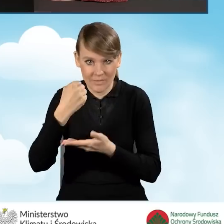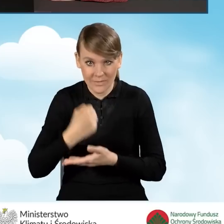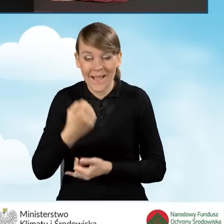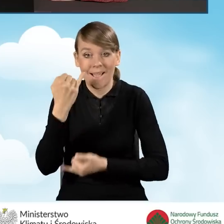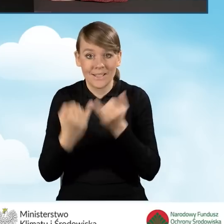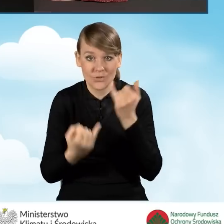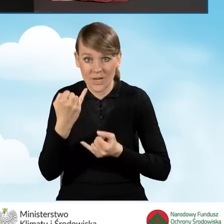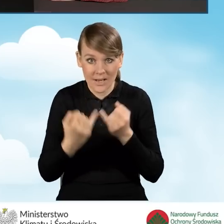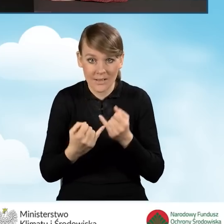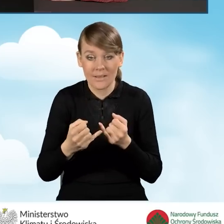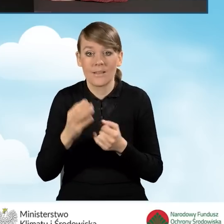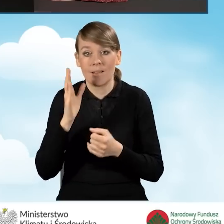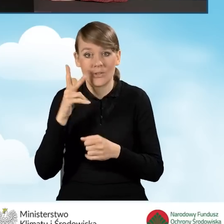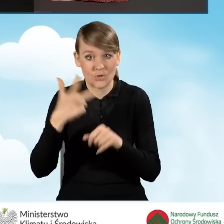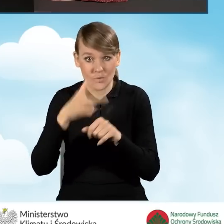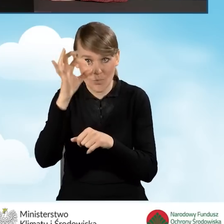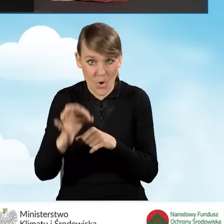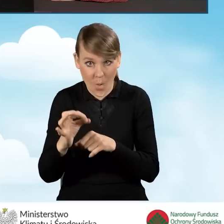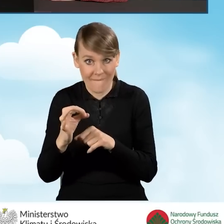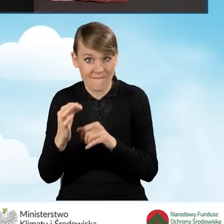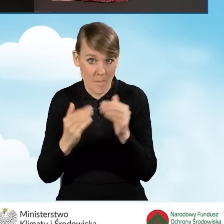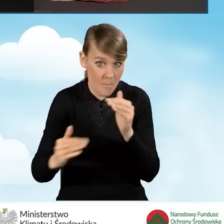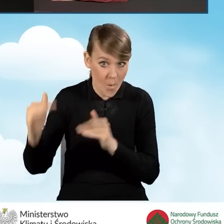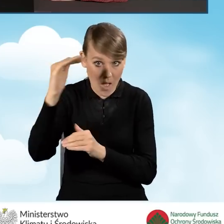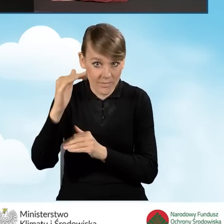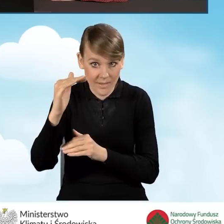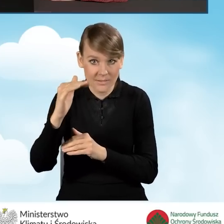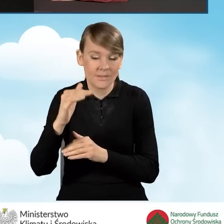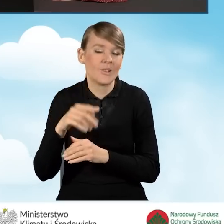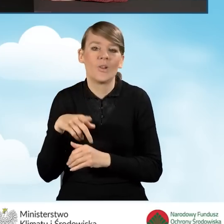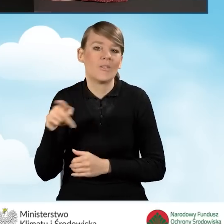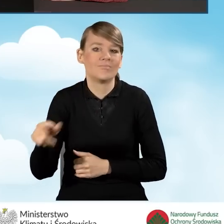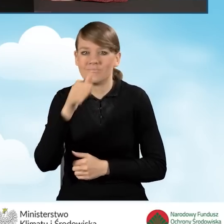Dlatego jeżeli ta wartość będzie większa niż 30, zawsze nie będzie możliwości